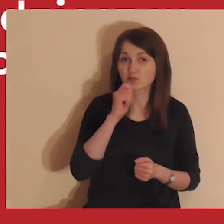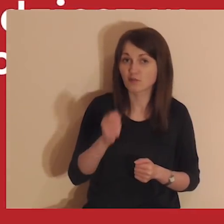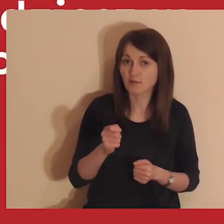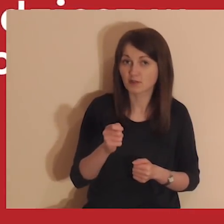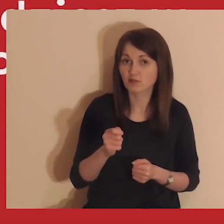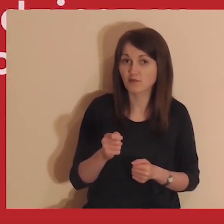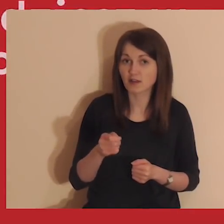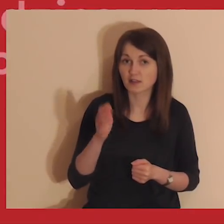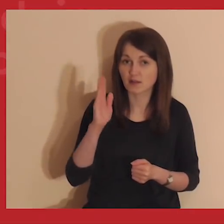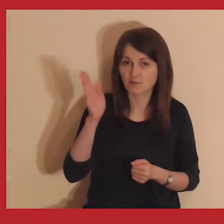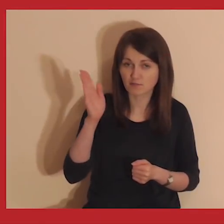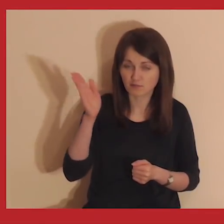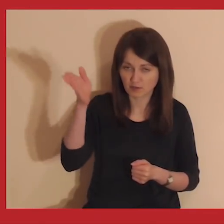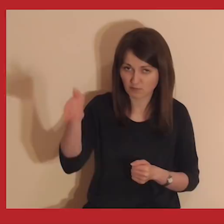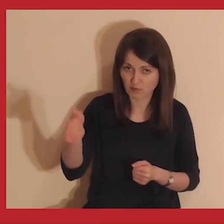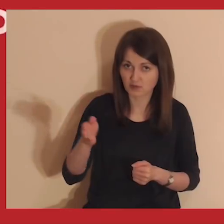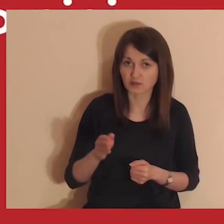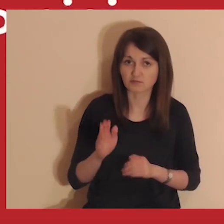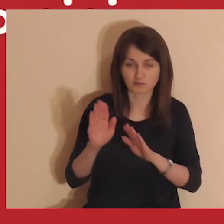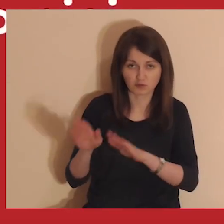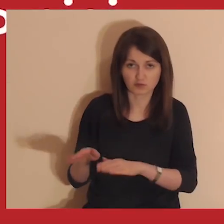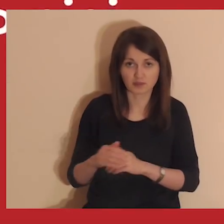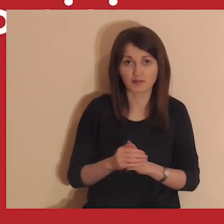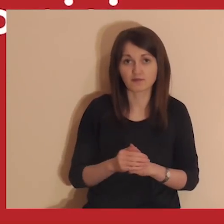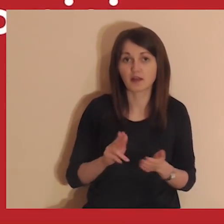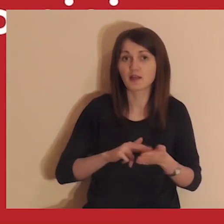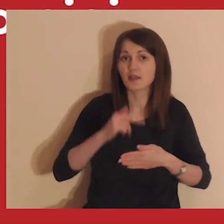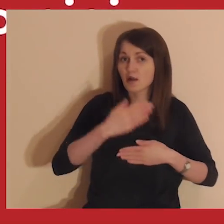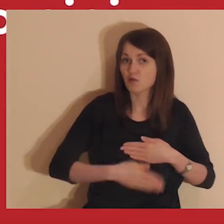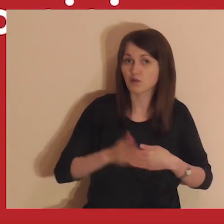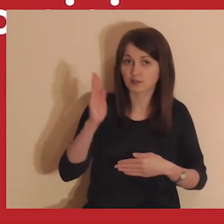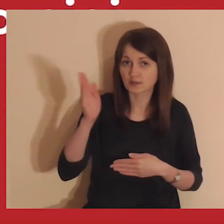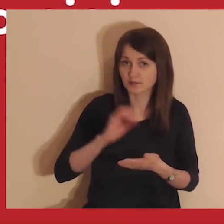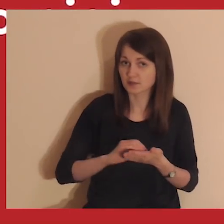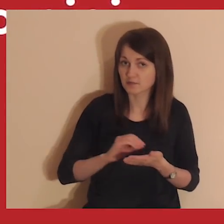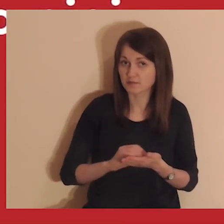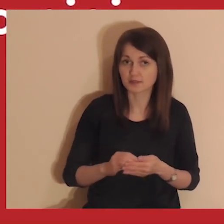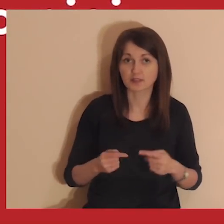Komentowanie filmiku zostaw na później, będziemy to robić po zakończeniu medytacji.